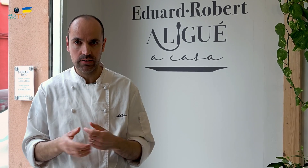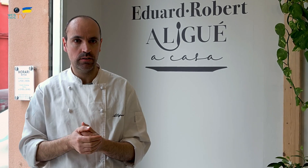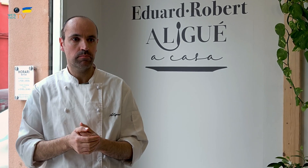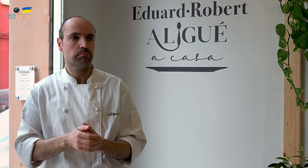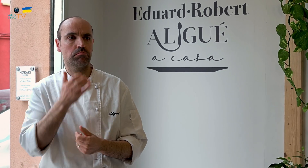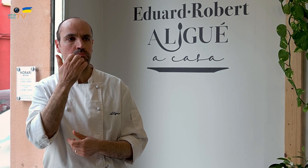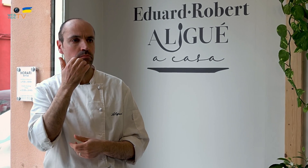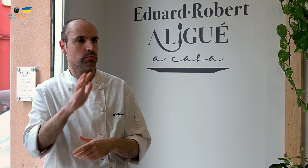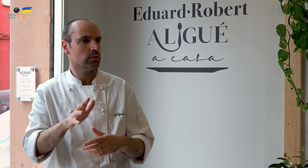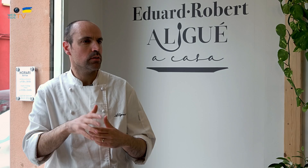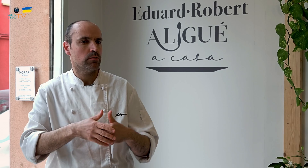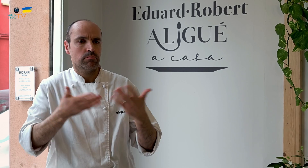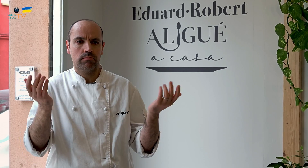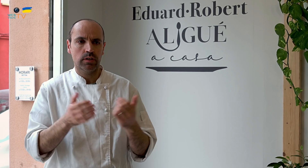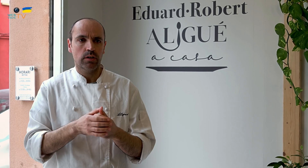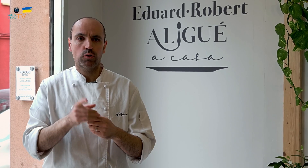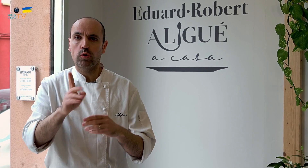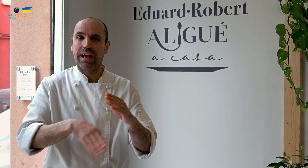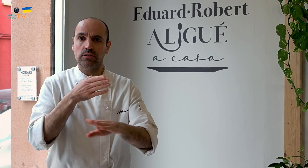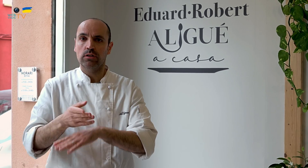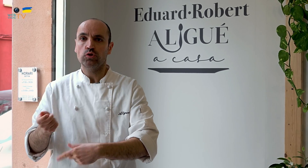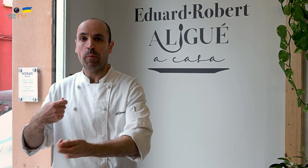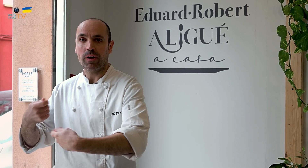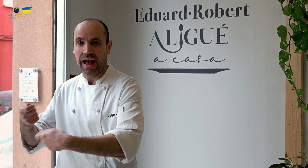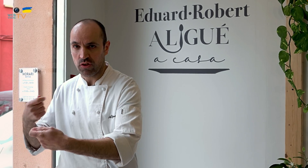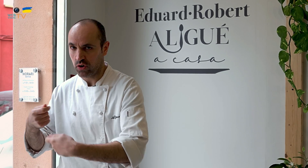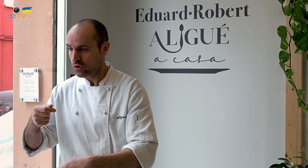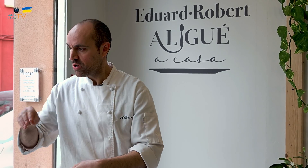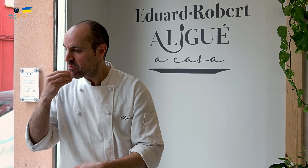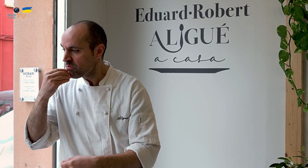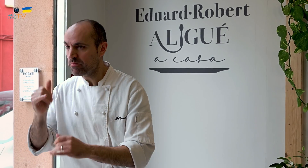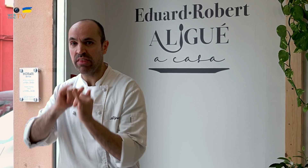Por ejemplo, si vais a un supermercado, y compráis comida para llevar,